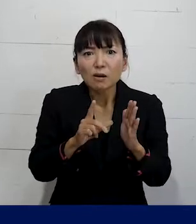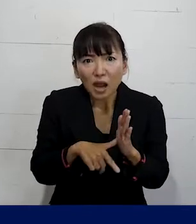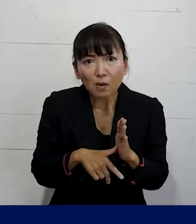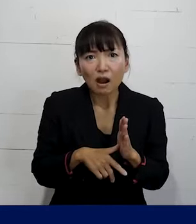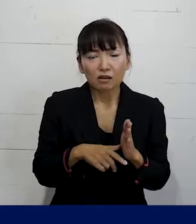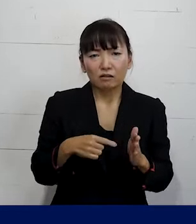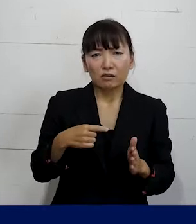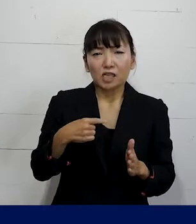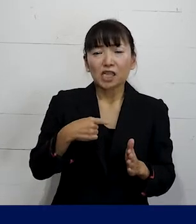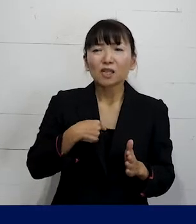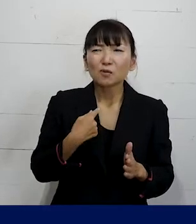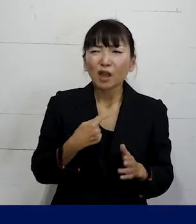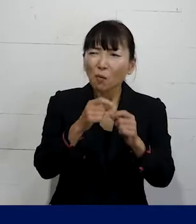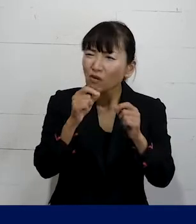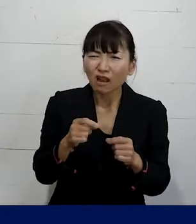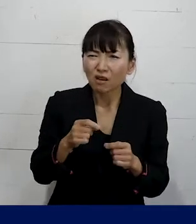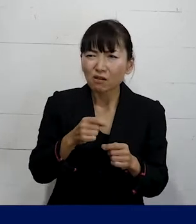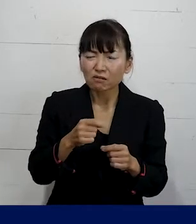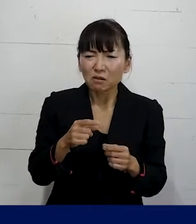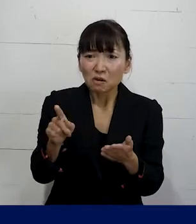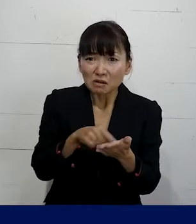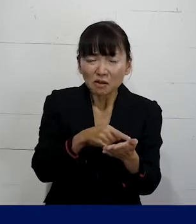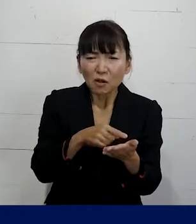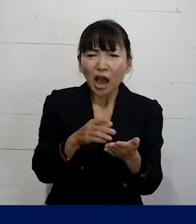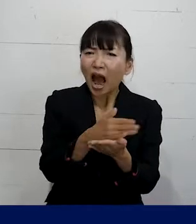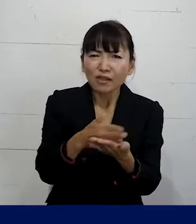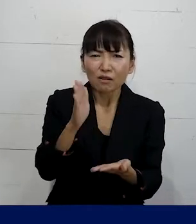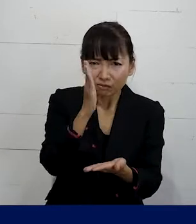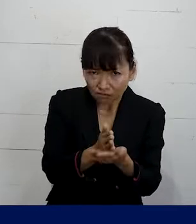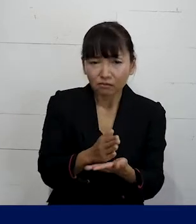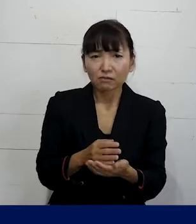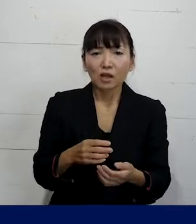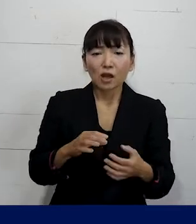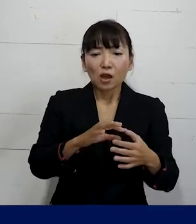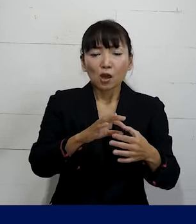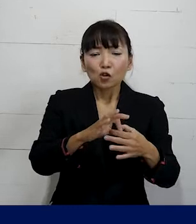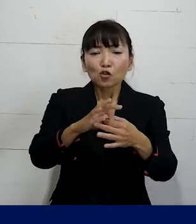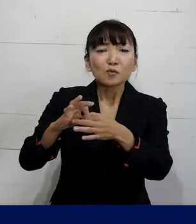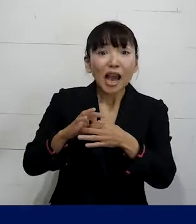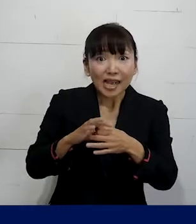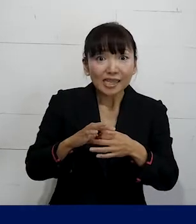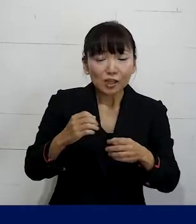自分で判断してしまわずに ぜひ私たちのような個人加盟の労働組合